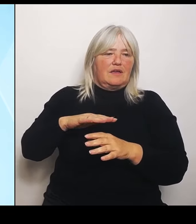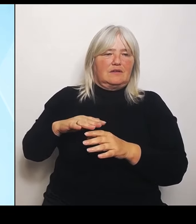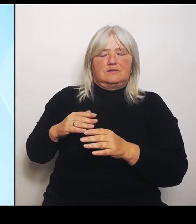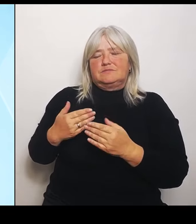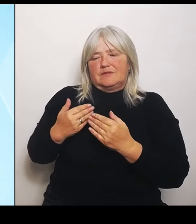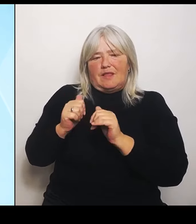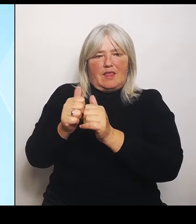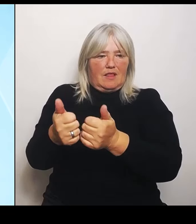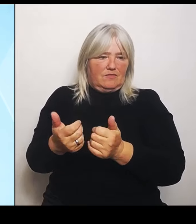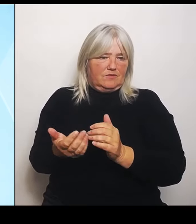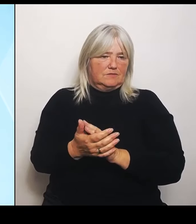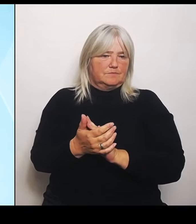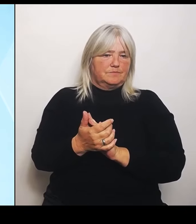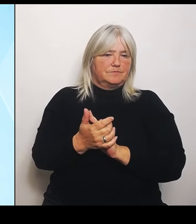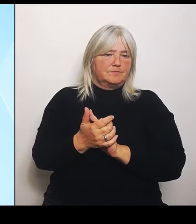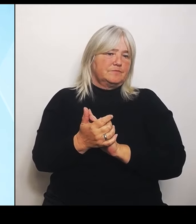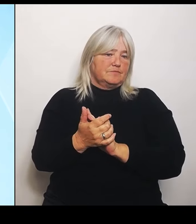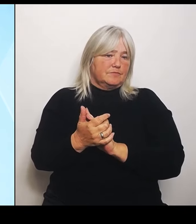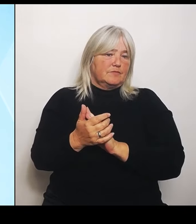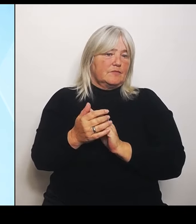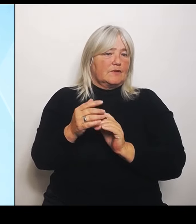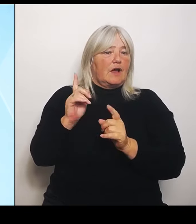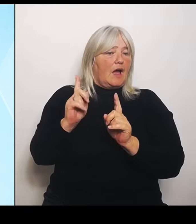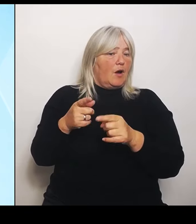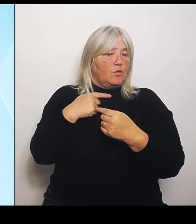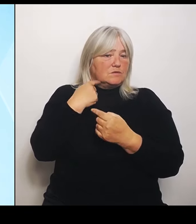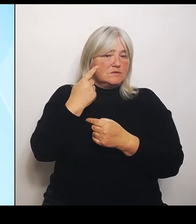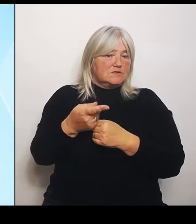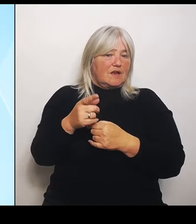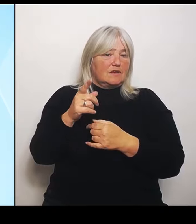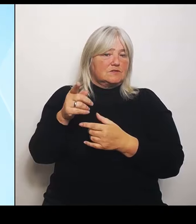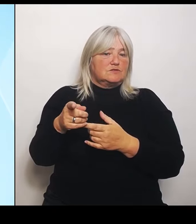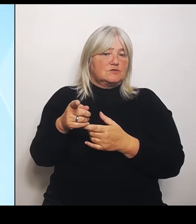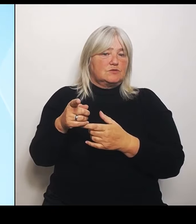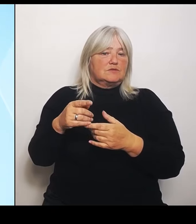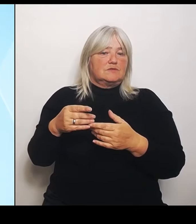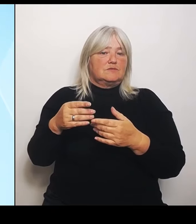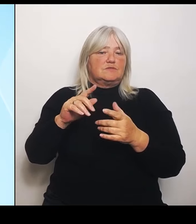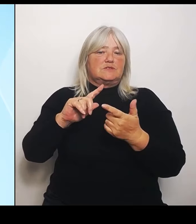dieser dahinterliegenden Frage weiter nichts aus, oder? Wenn Sie da weitergehende Fragen haben, müsste das das